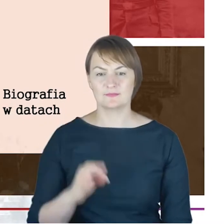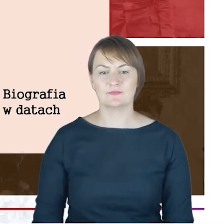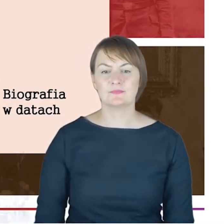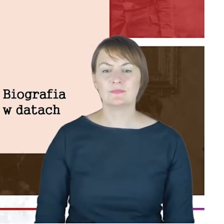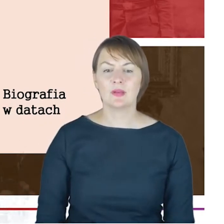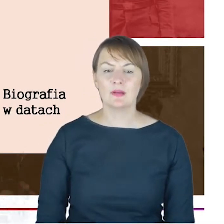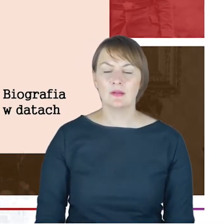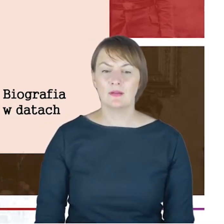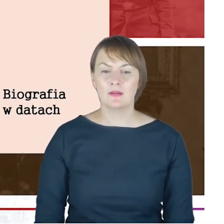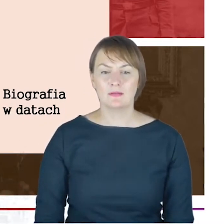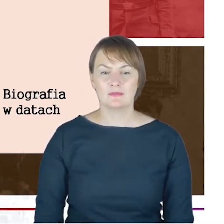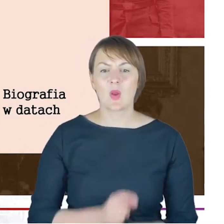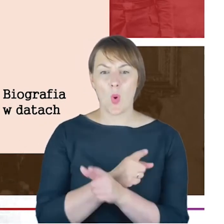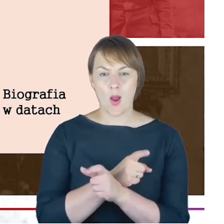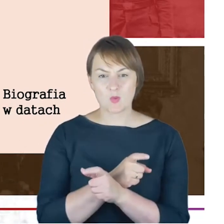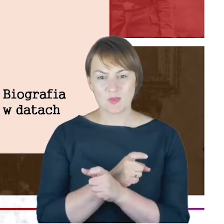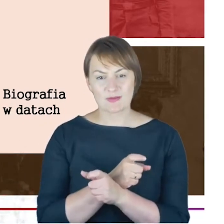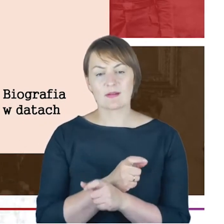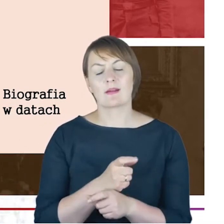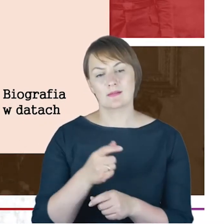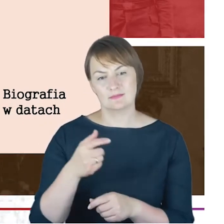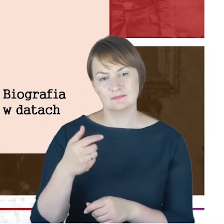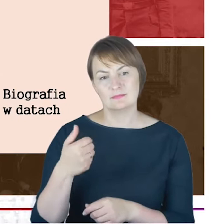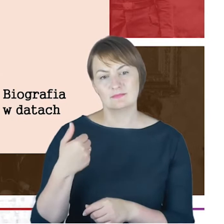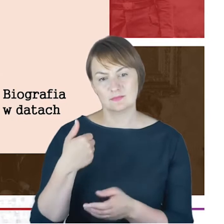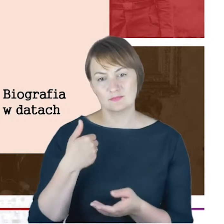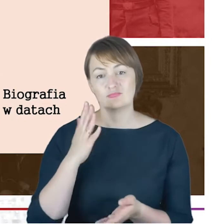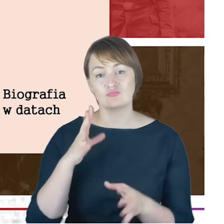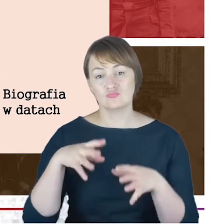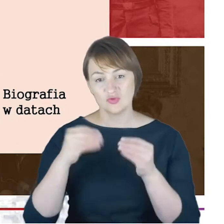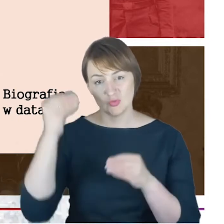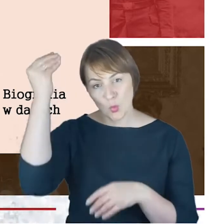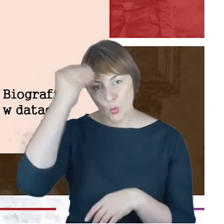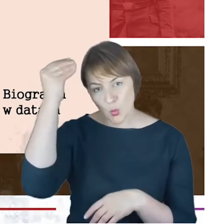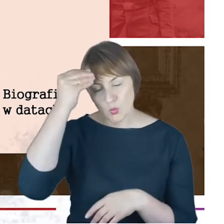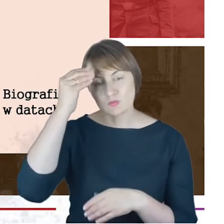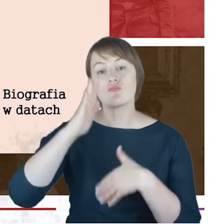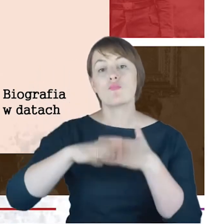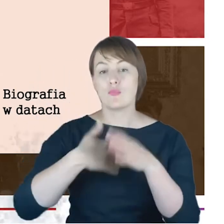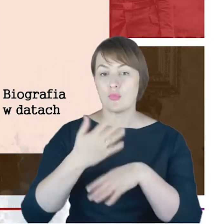Był uczniem, a także właśnie nauczycielem w jesziwie prowadzonej przez Azriela Hildesheimera.